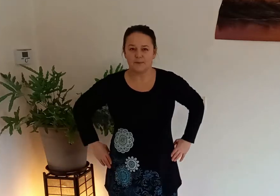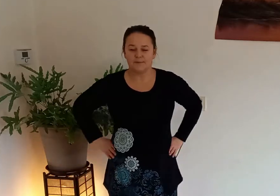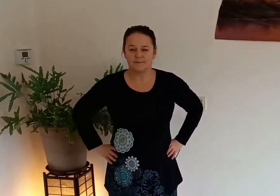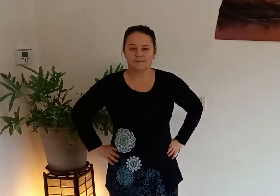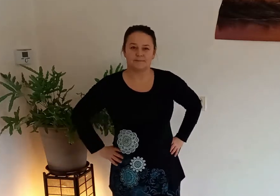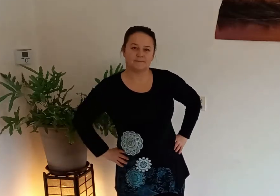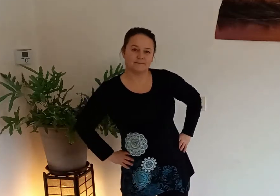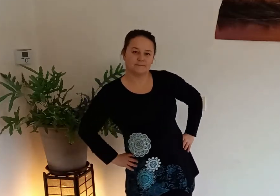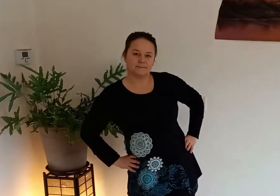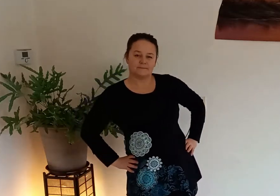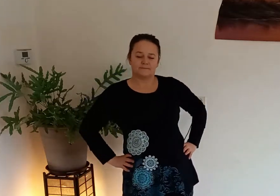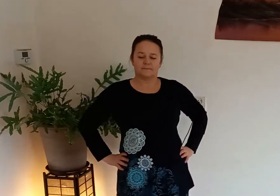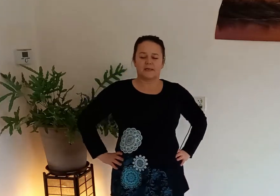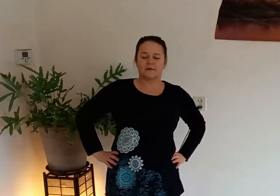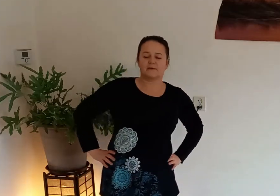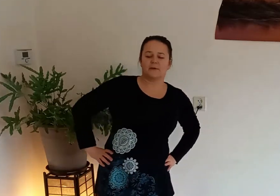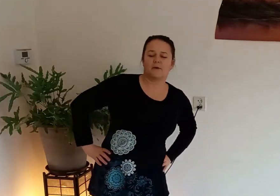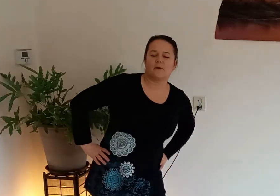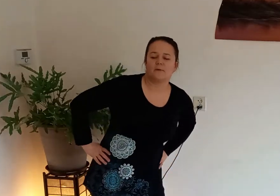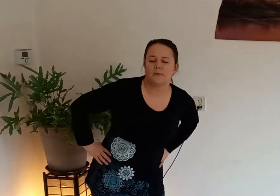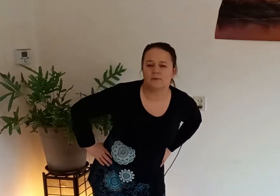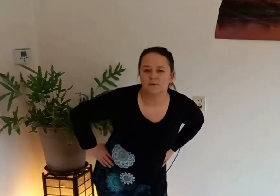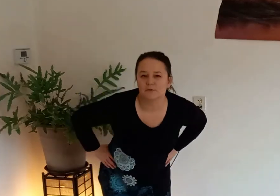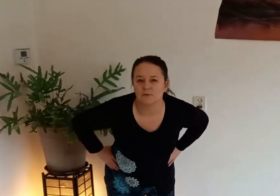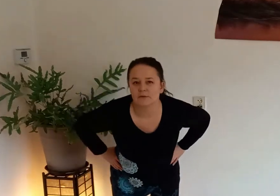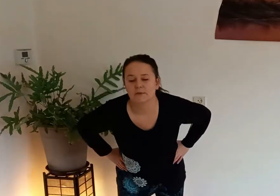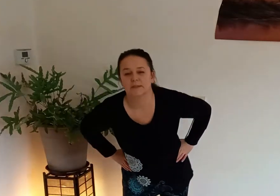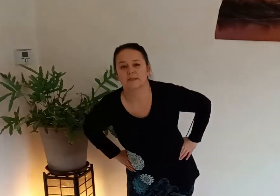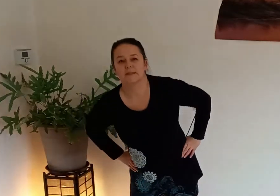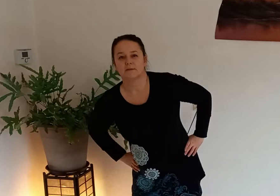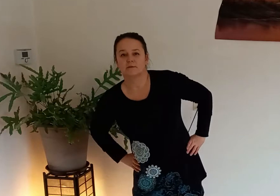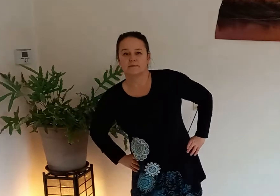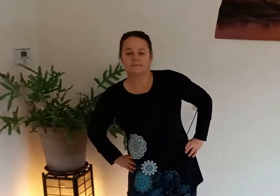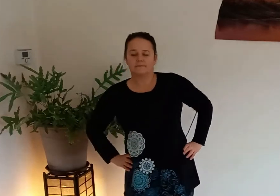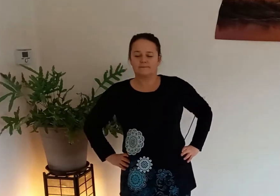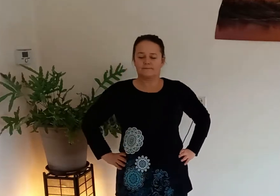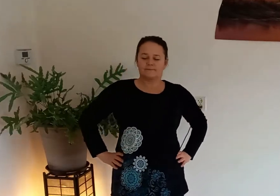handen op de heupen en dan maken we de heupen los